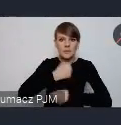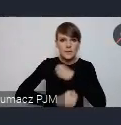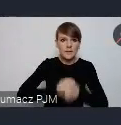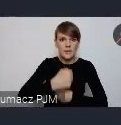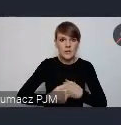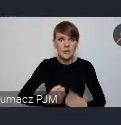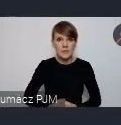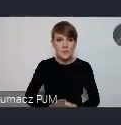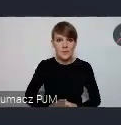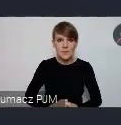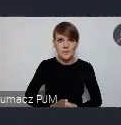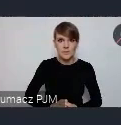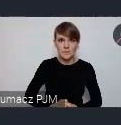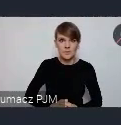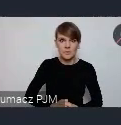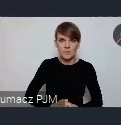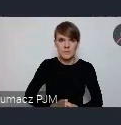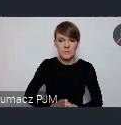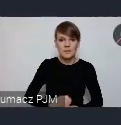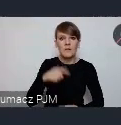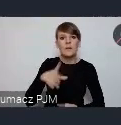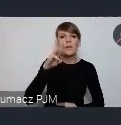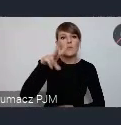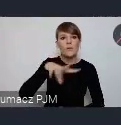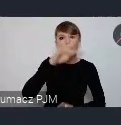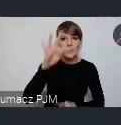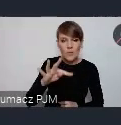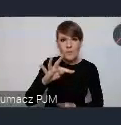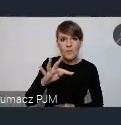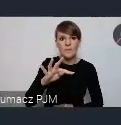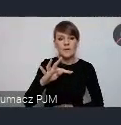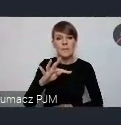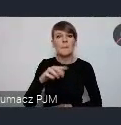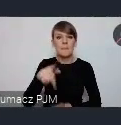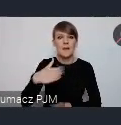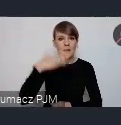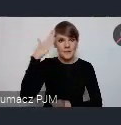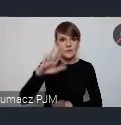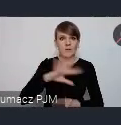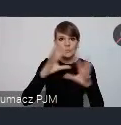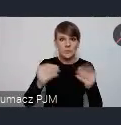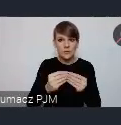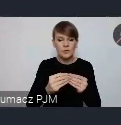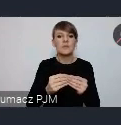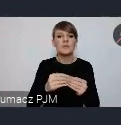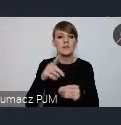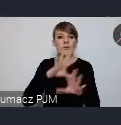poprzez to wydarzenie, też informują o WUFie. I mam nadzieję że wszyscy w ten sposób będą zadowoleni.